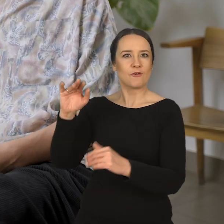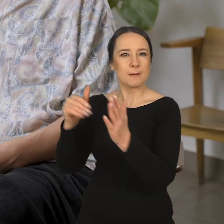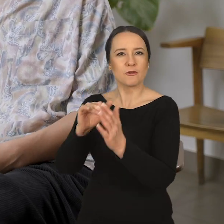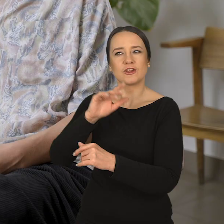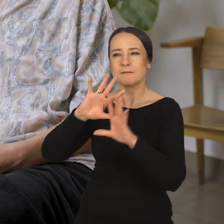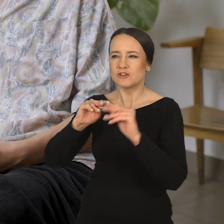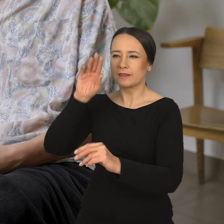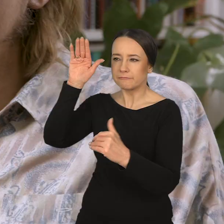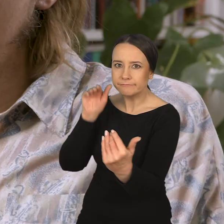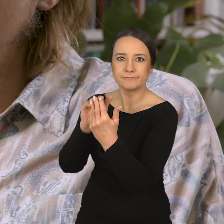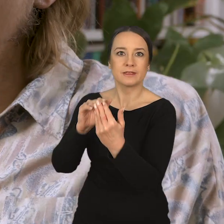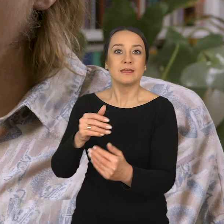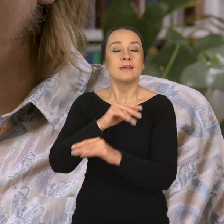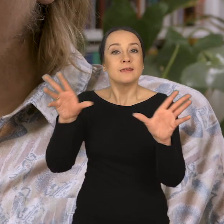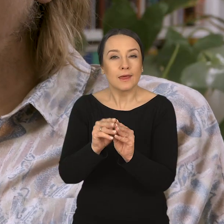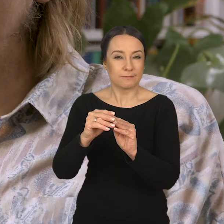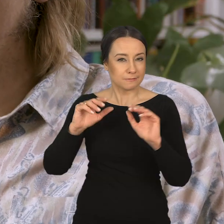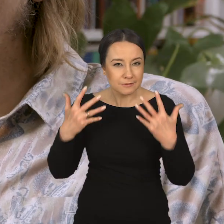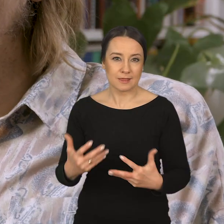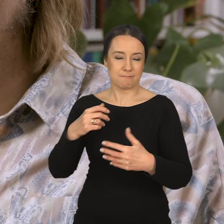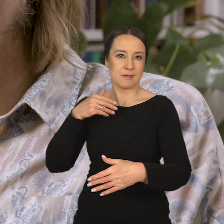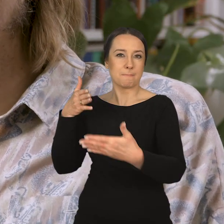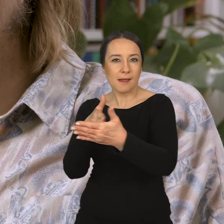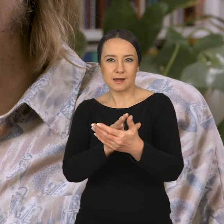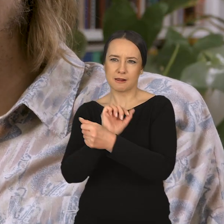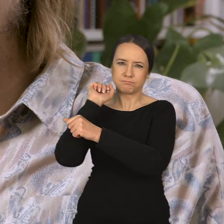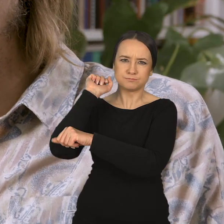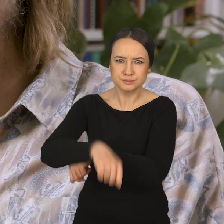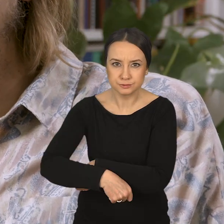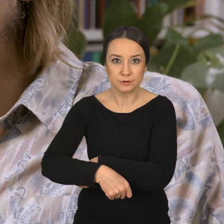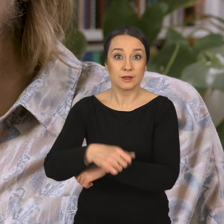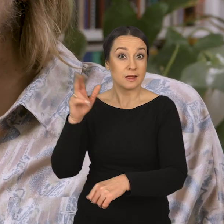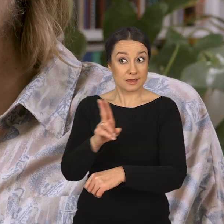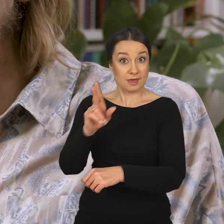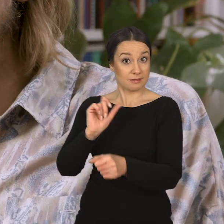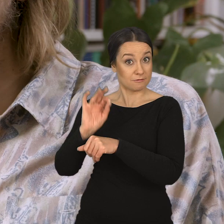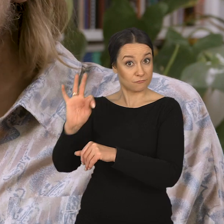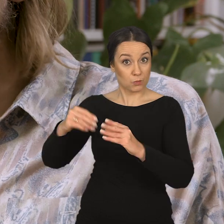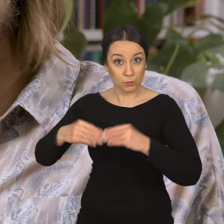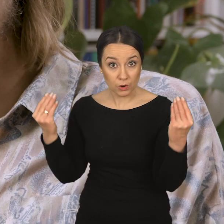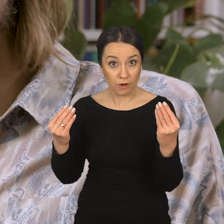i razem pokonywać problemy czy bariery, które stoją na drodze w jej rozwoju,